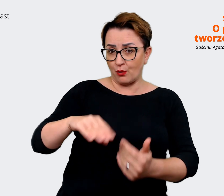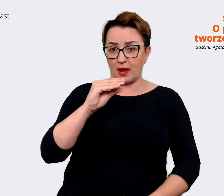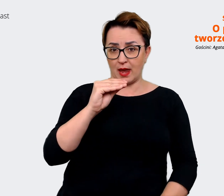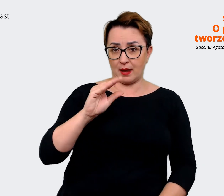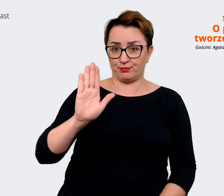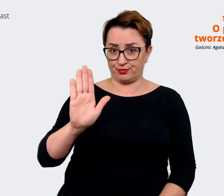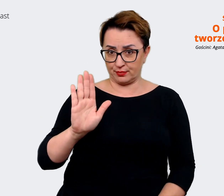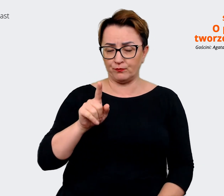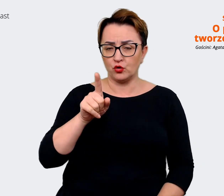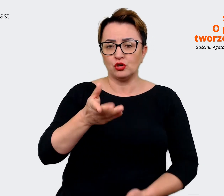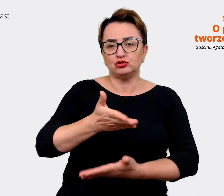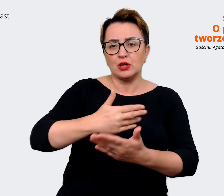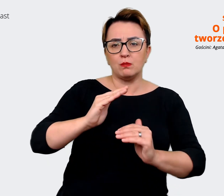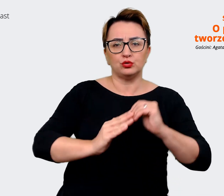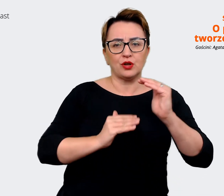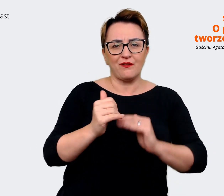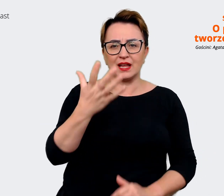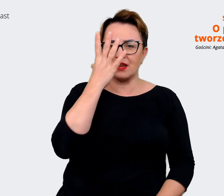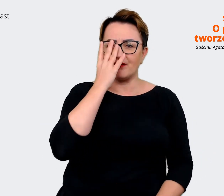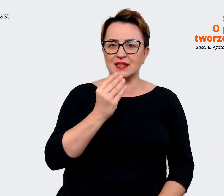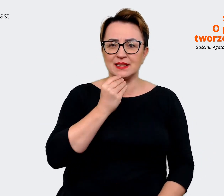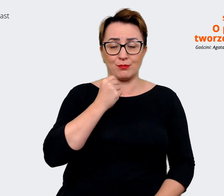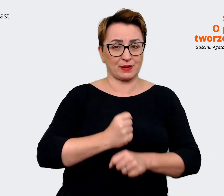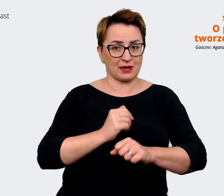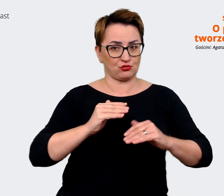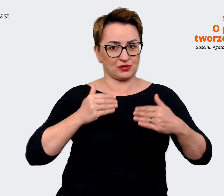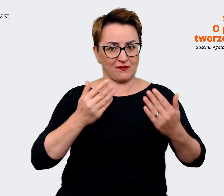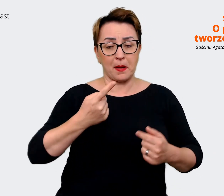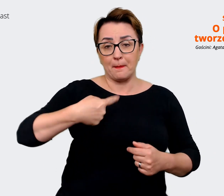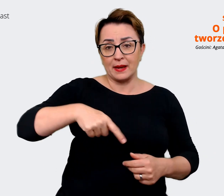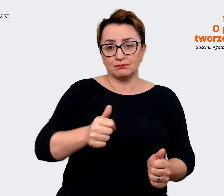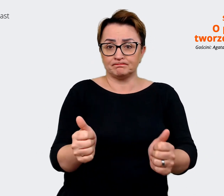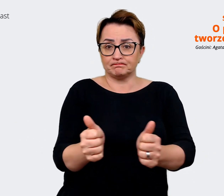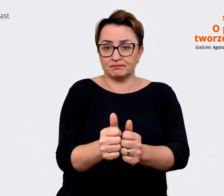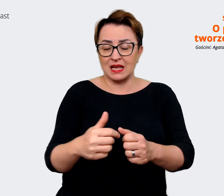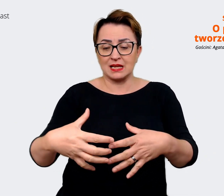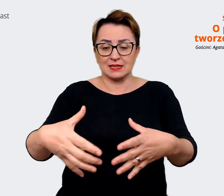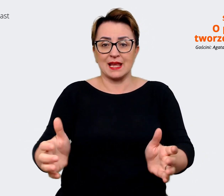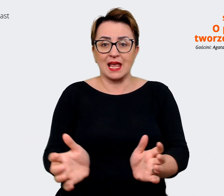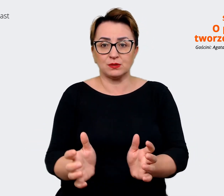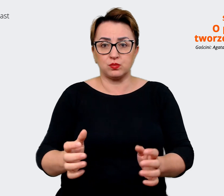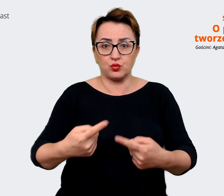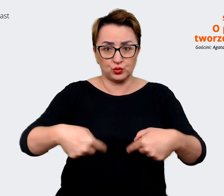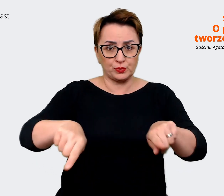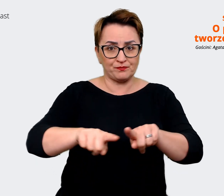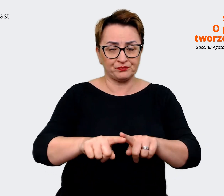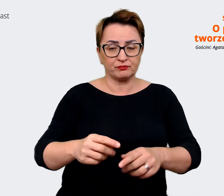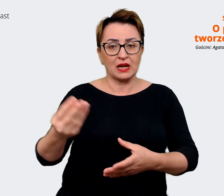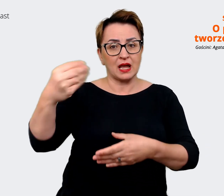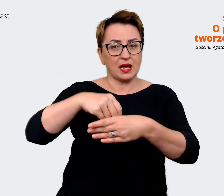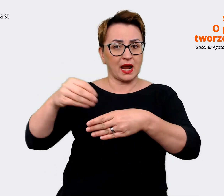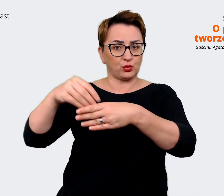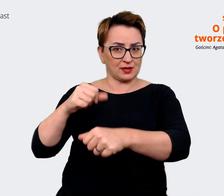budowania wizerunku pracodawcy i jesteśmy przy zespole rekrutacji. Naszym zadaniem jest takie